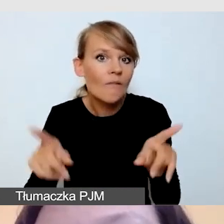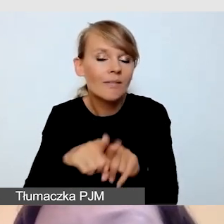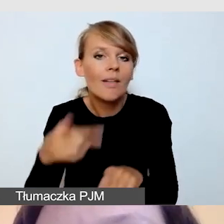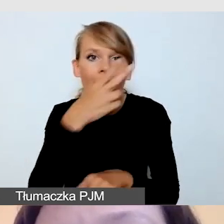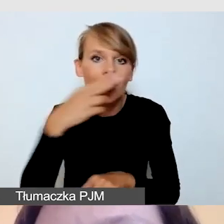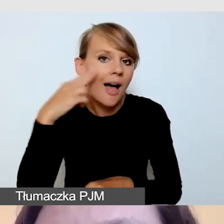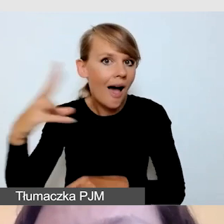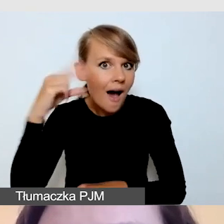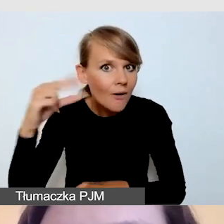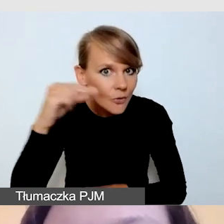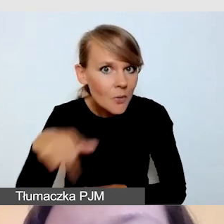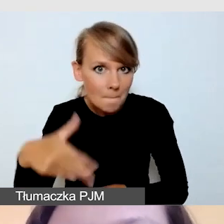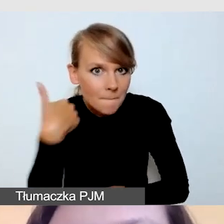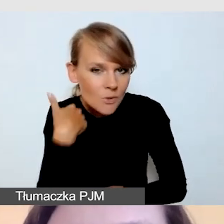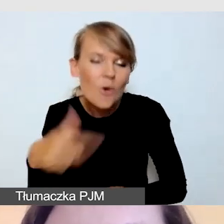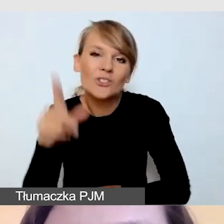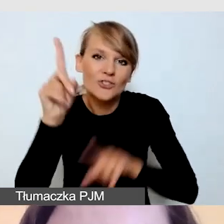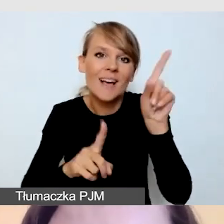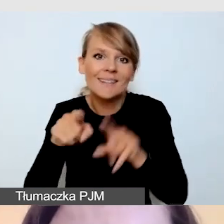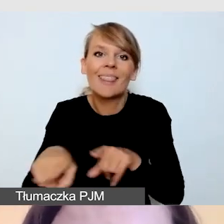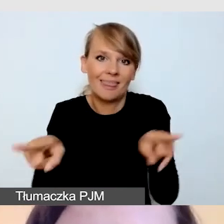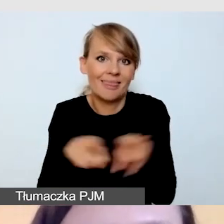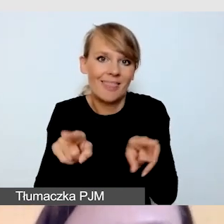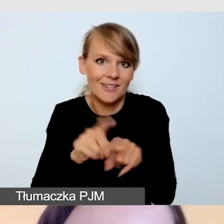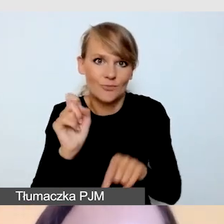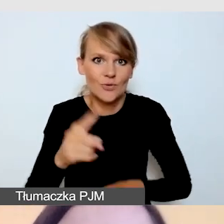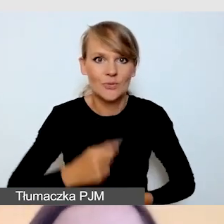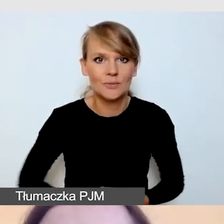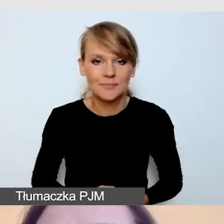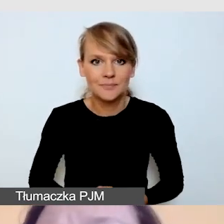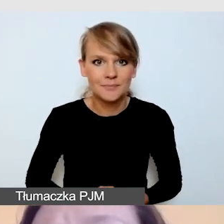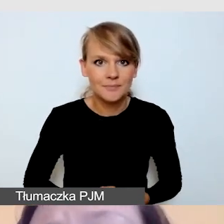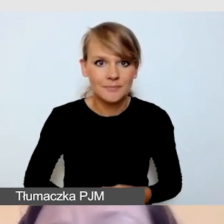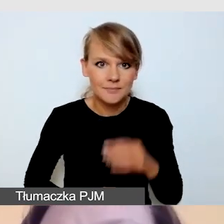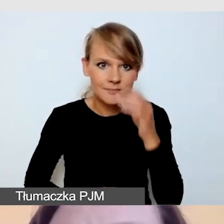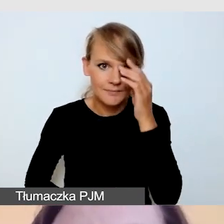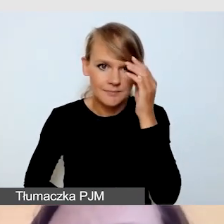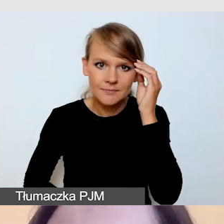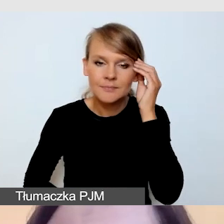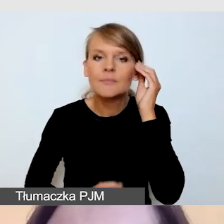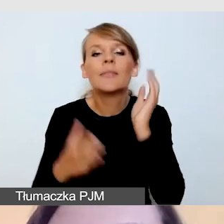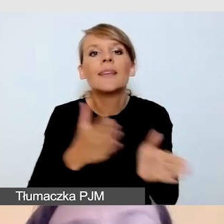Bo takie też czasami się zdarzają. Kolejną usługą są napisy.